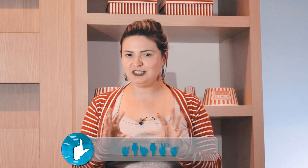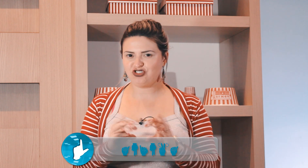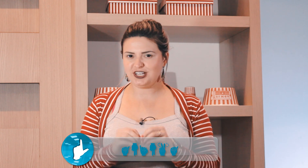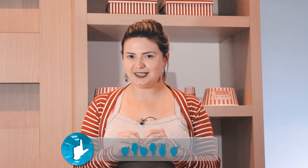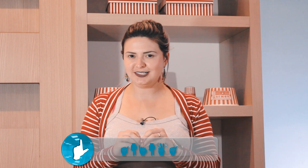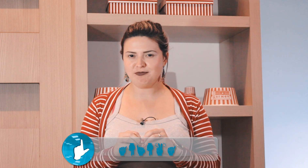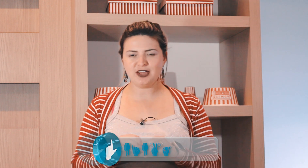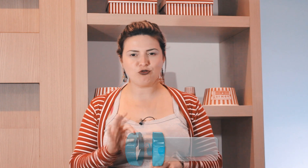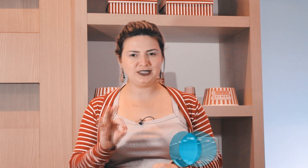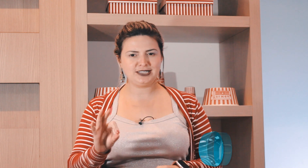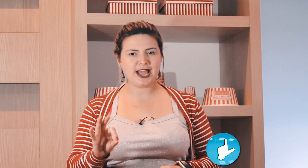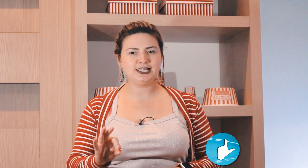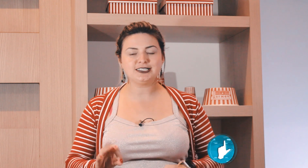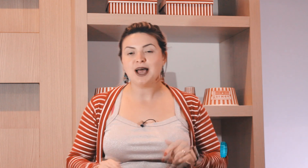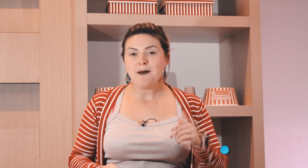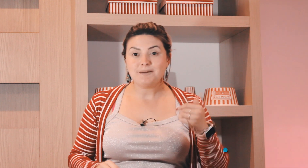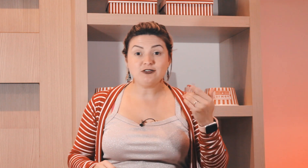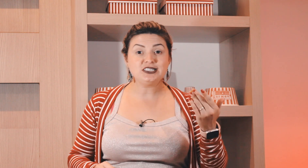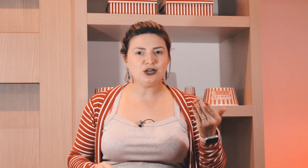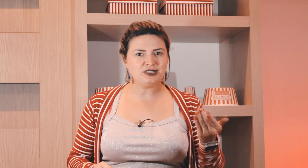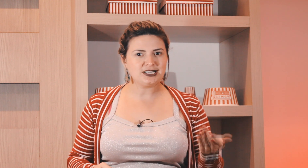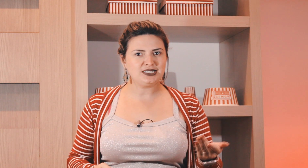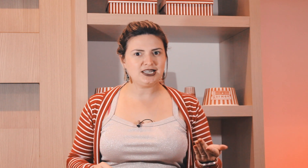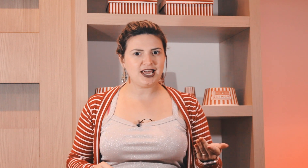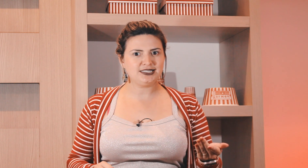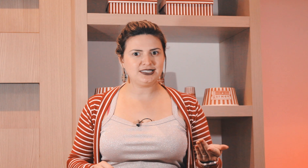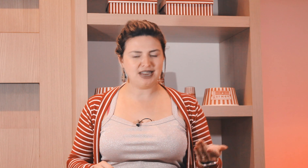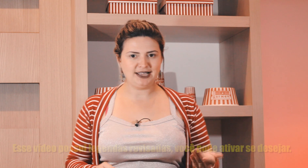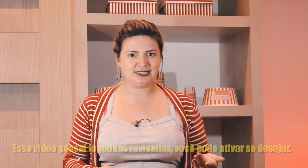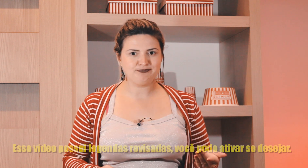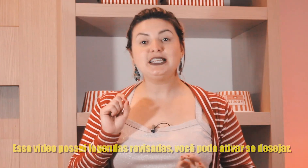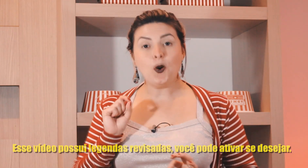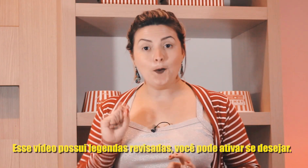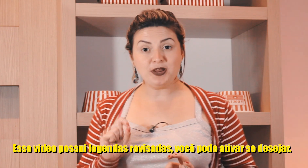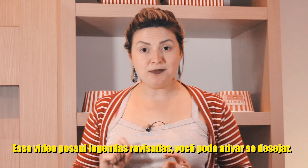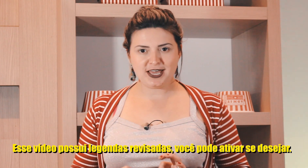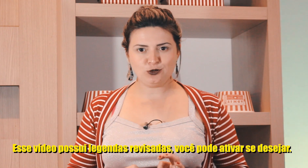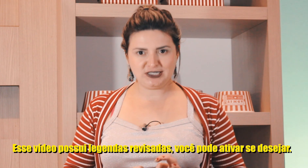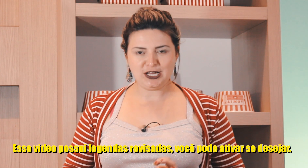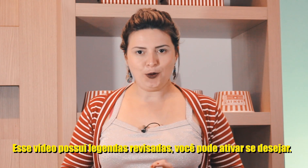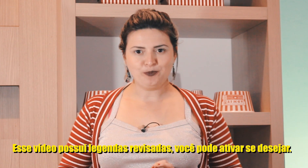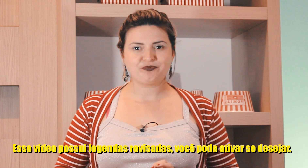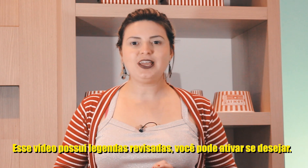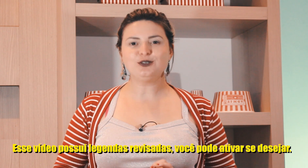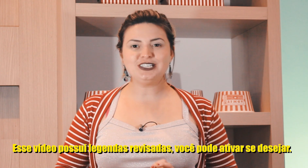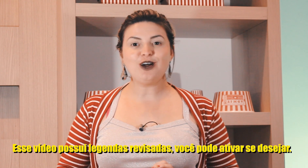e algumas dicas também algumas técnicas para você não esquecer esses sinais então o primeiro sinal é